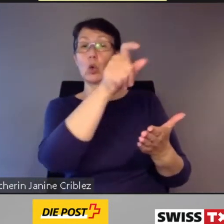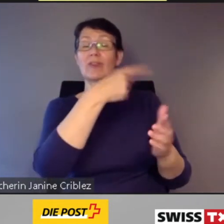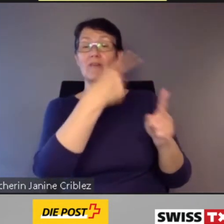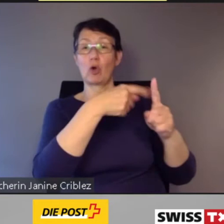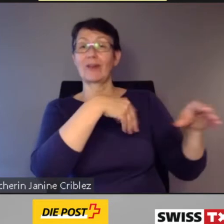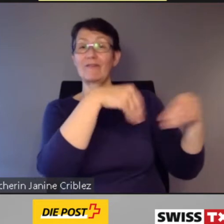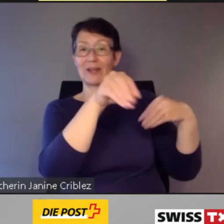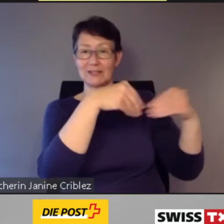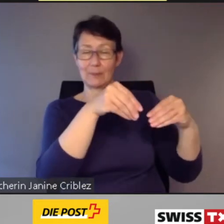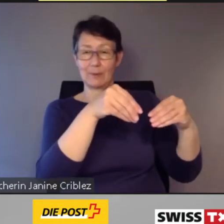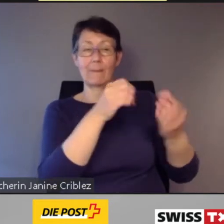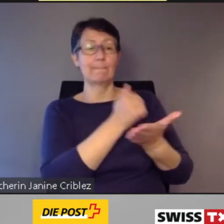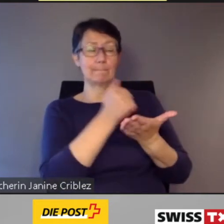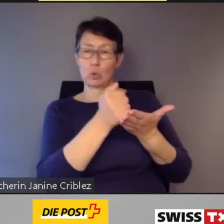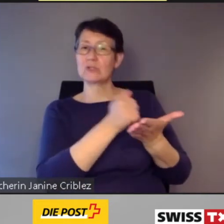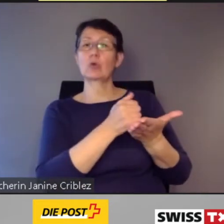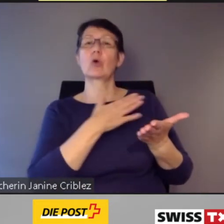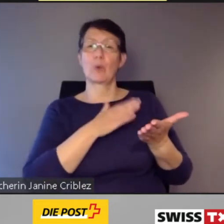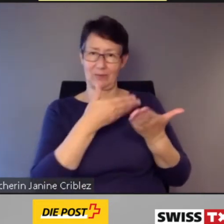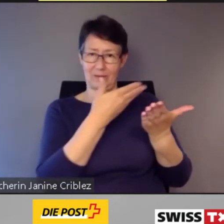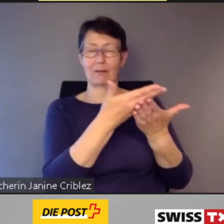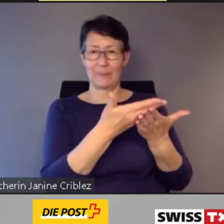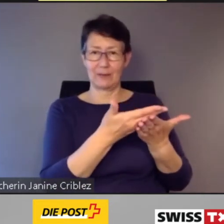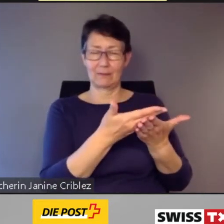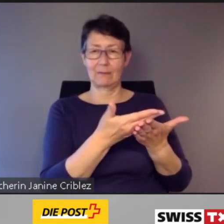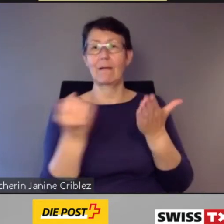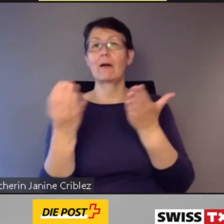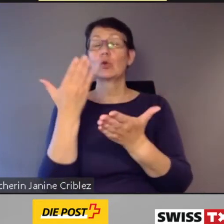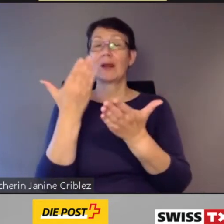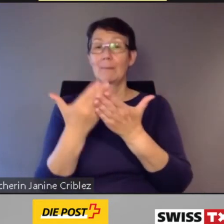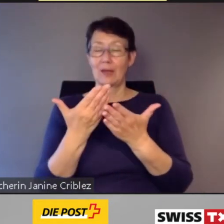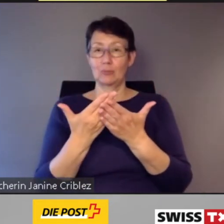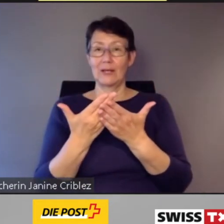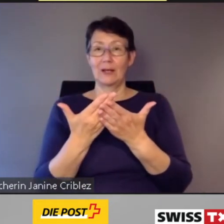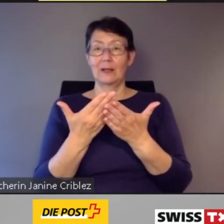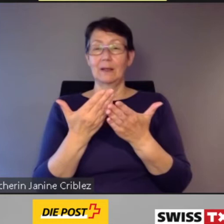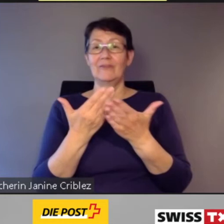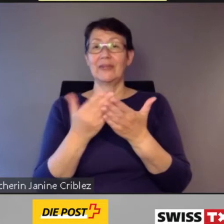die Digitalisierung von PubliCar Appenzell